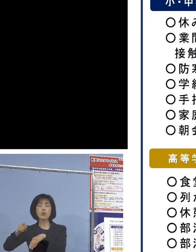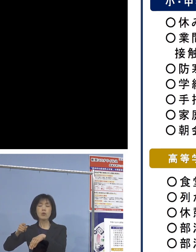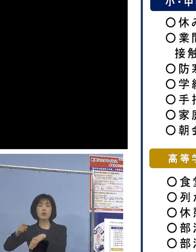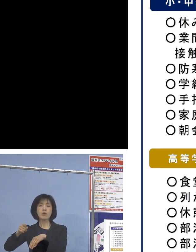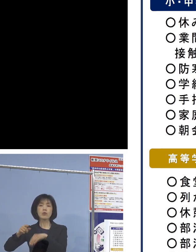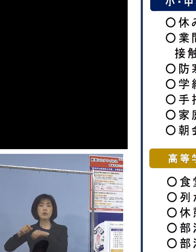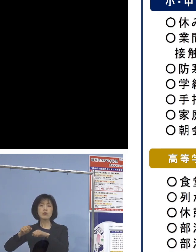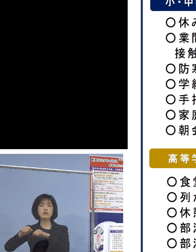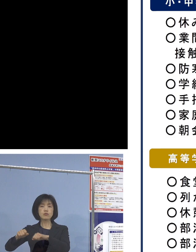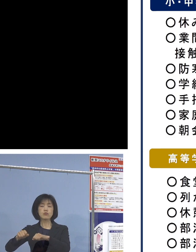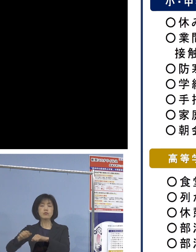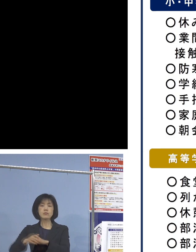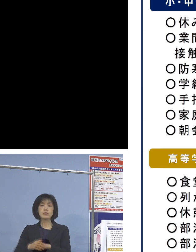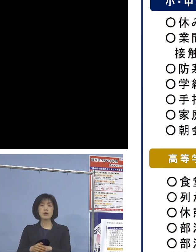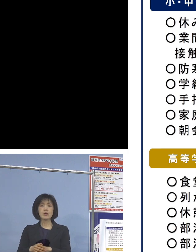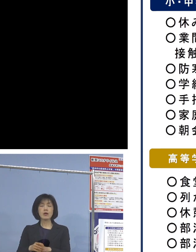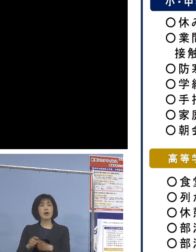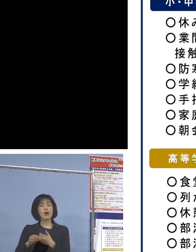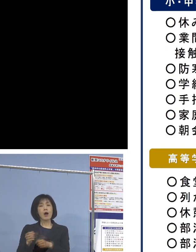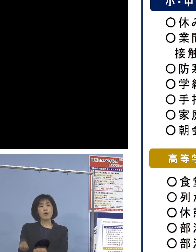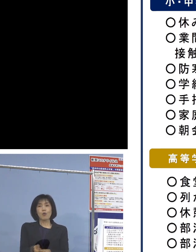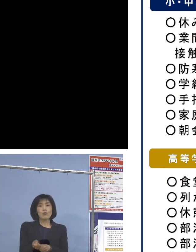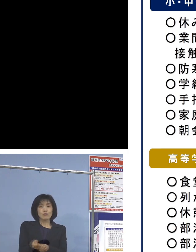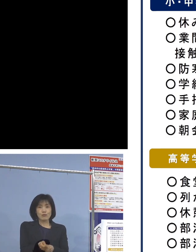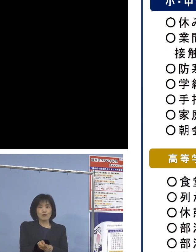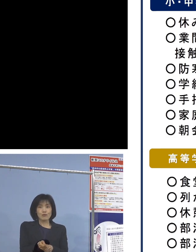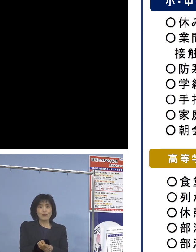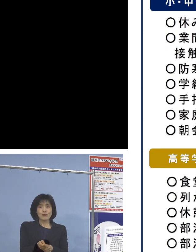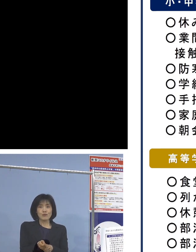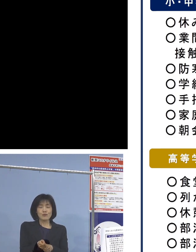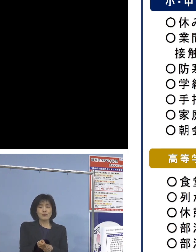よくゴルフ場ではこうしたことが言われ お風呂入ったりシャワーを浴びないで